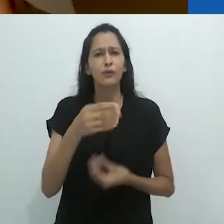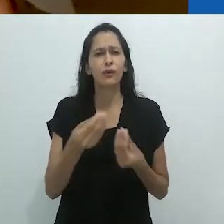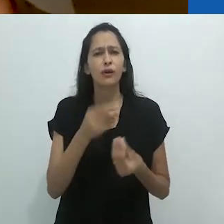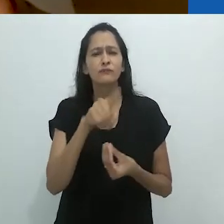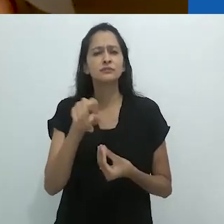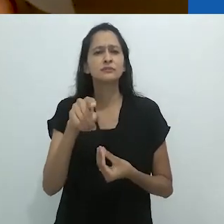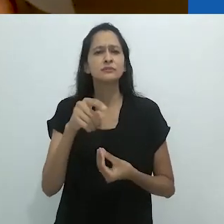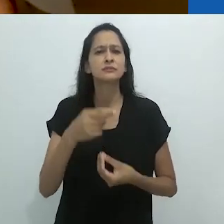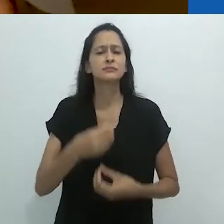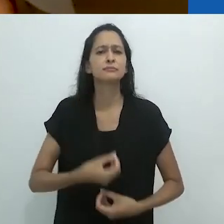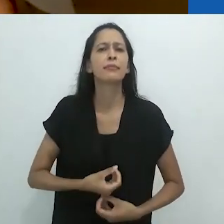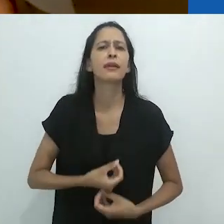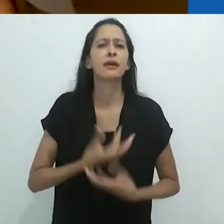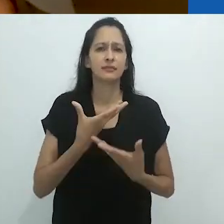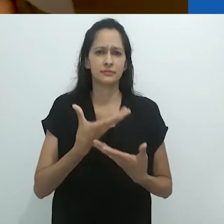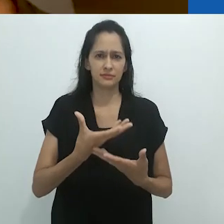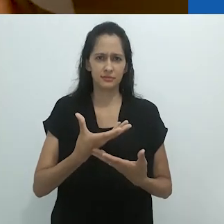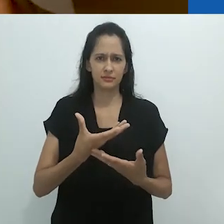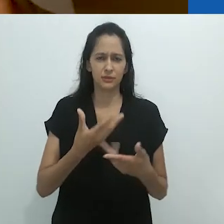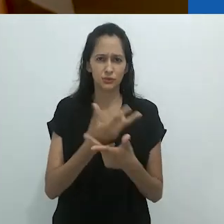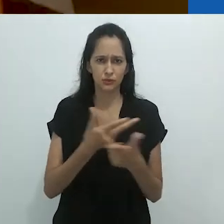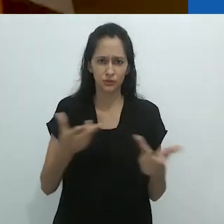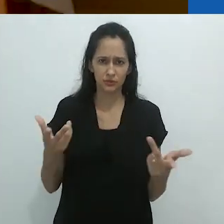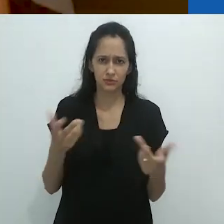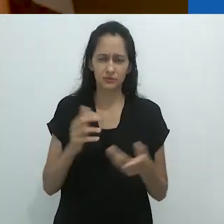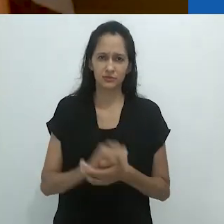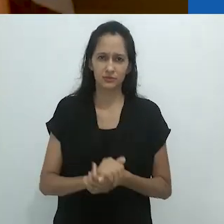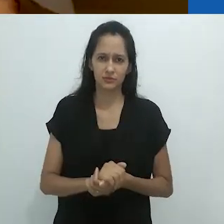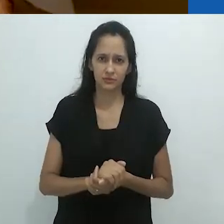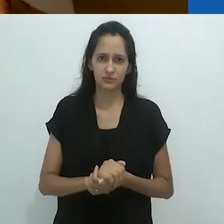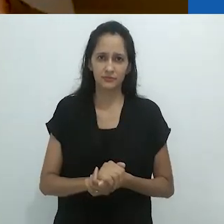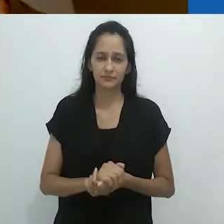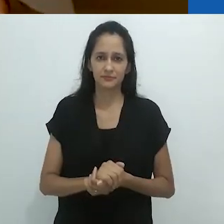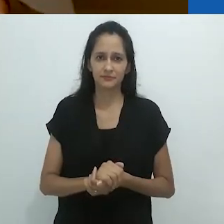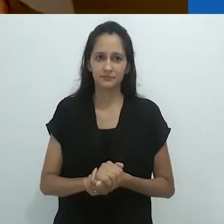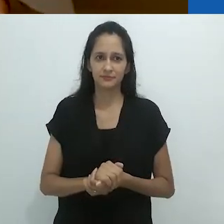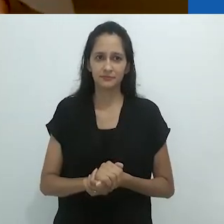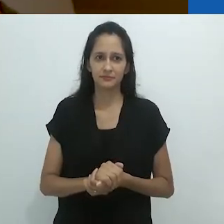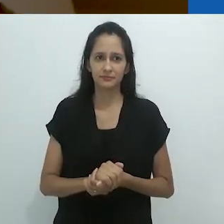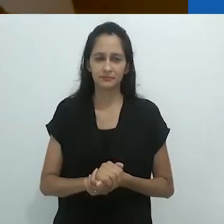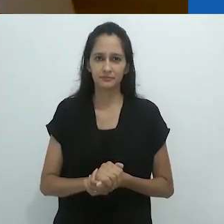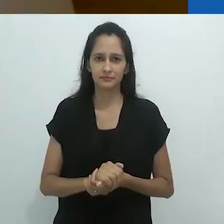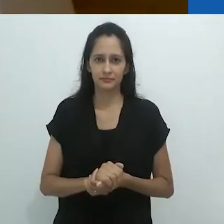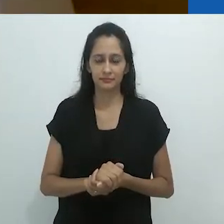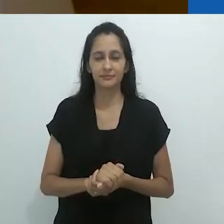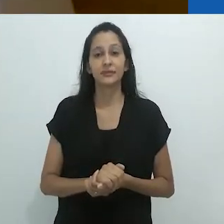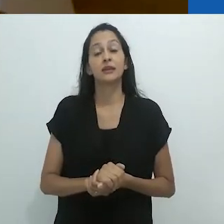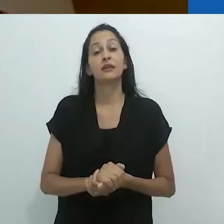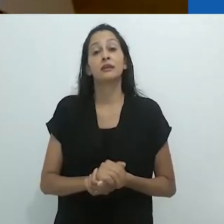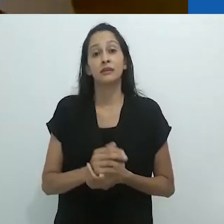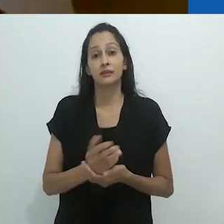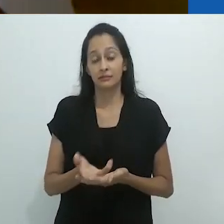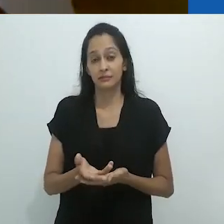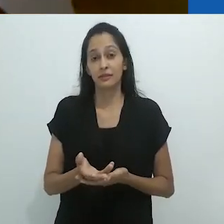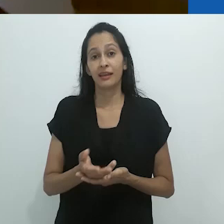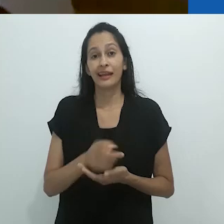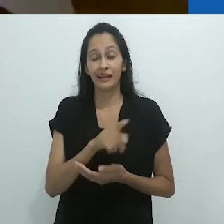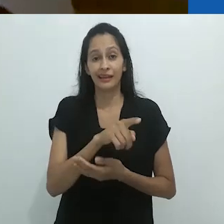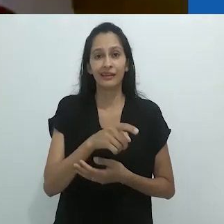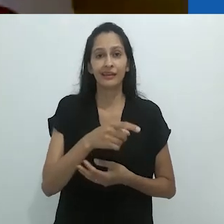Como você expressa sua extinção? Como se fosse algo.